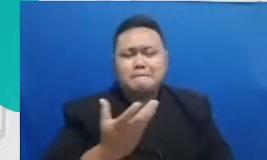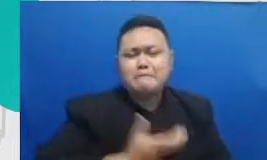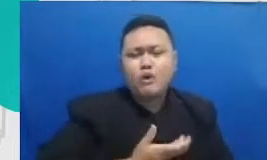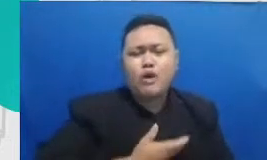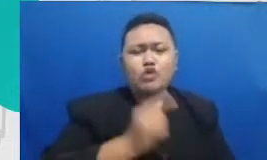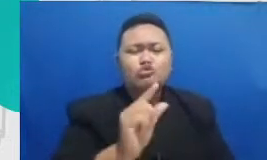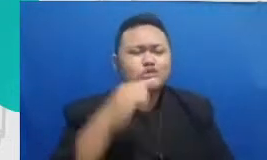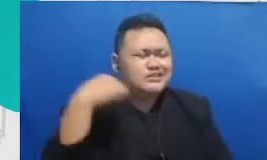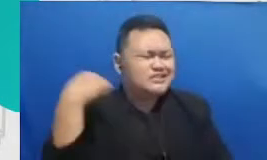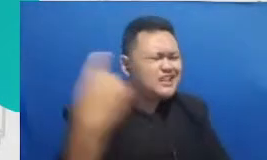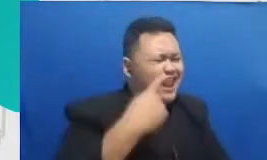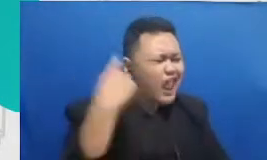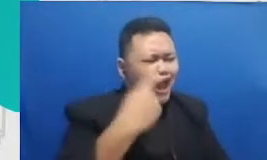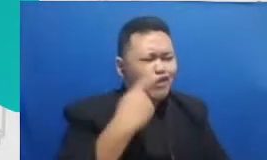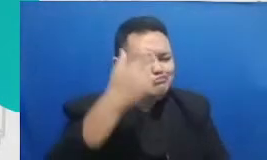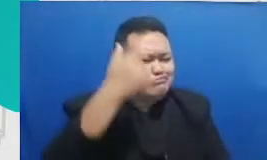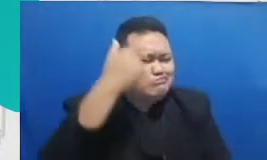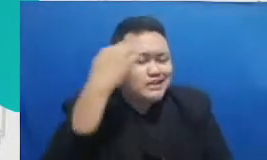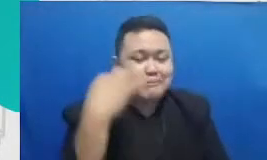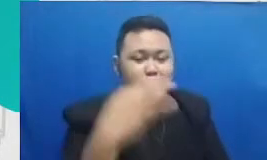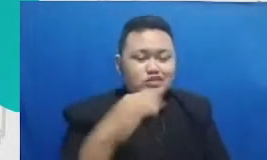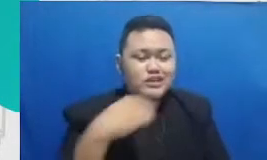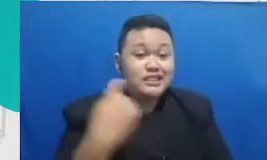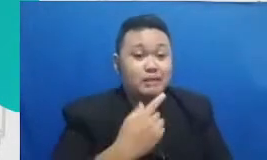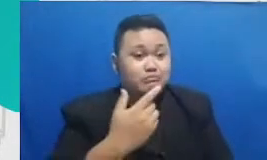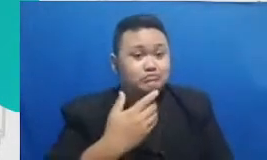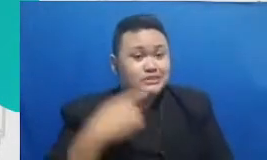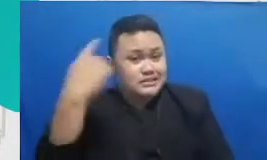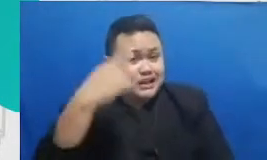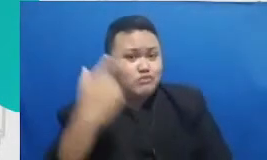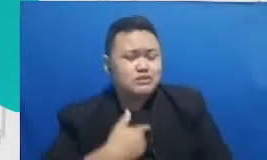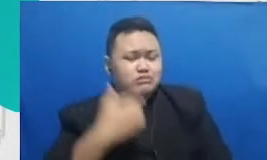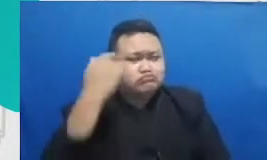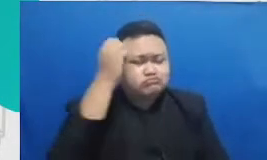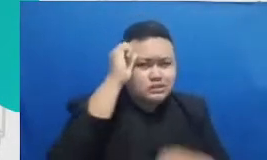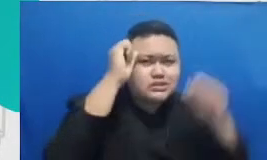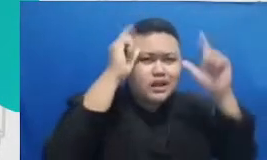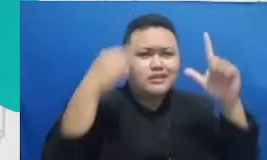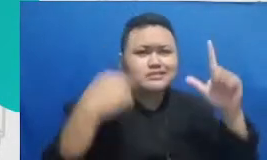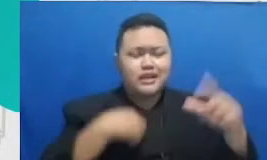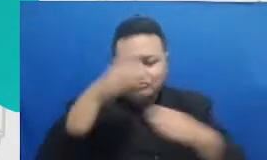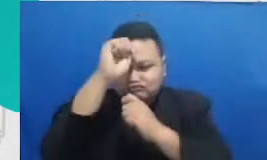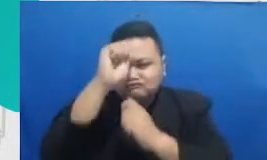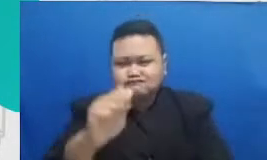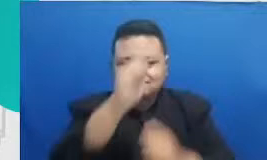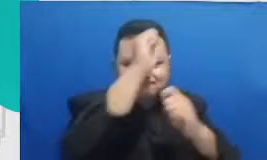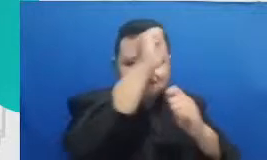baru kita akan jadi selalu relevan dan karenanya aku apresiasi banget sama para bapak ibu guru